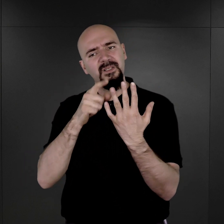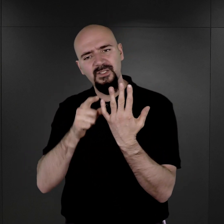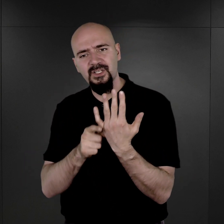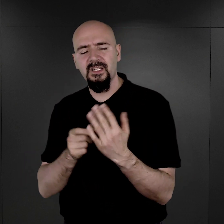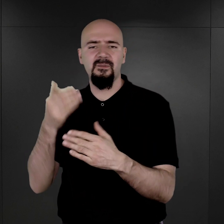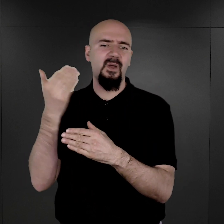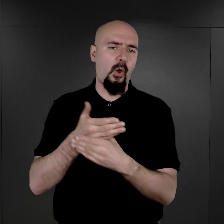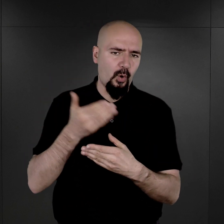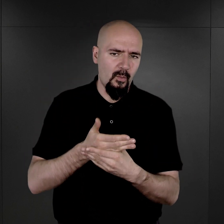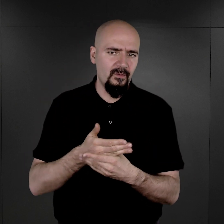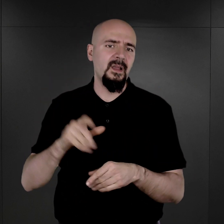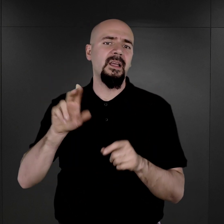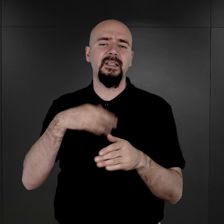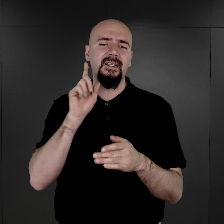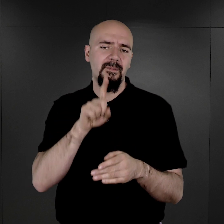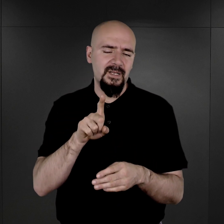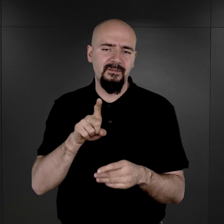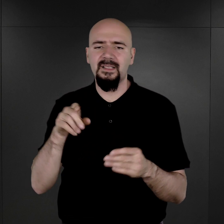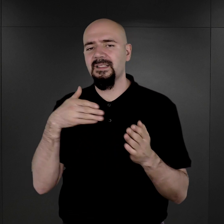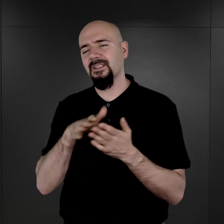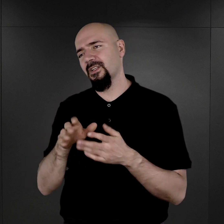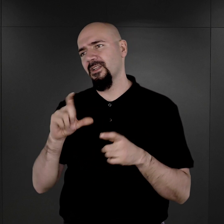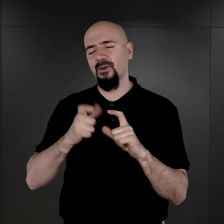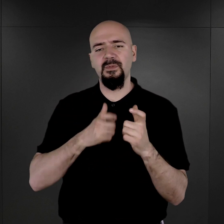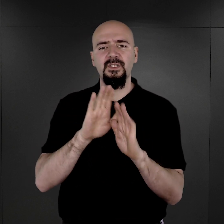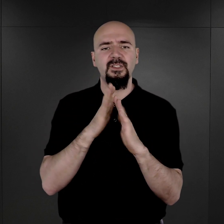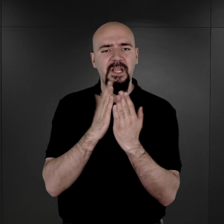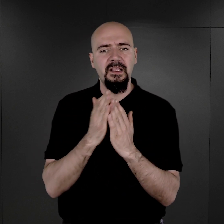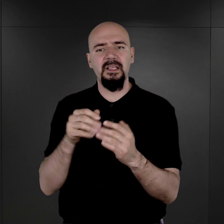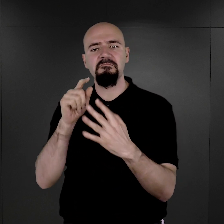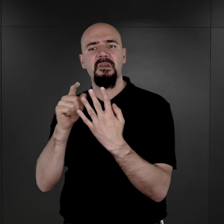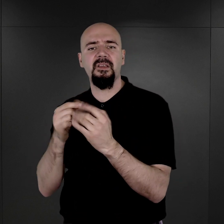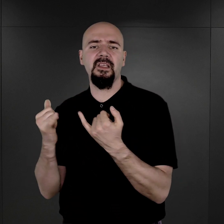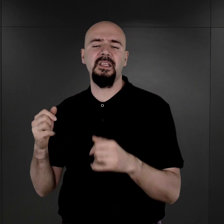i oni tak naprawdę zaczęli prowadzić księgi ewidencyjne i inne dokumenty z tym związane.